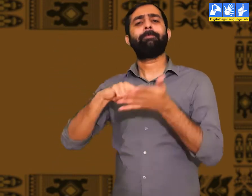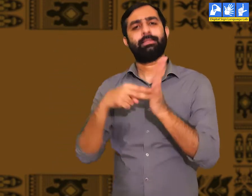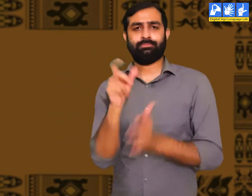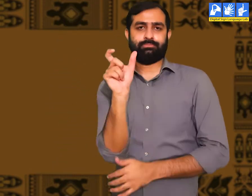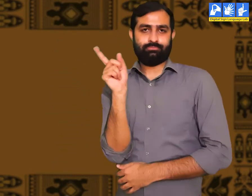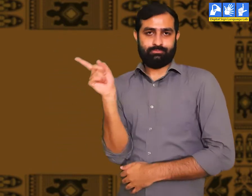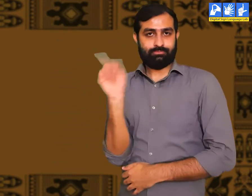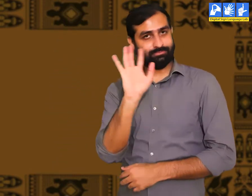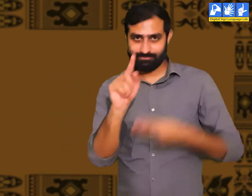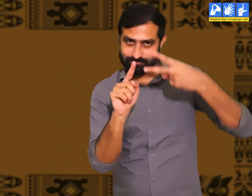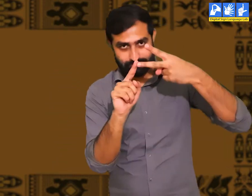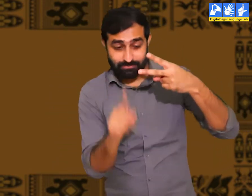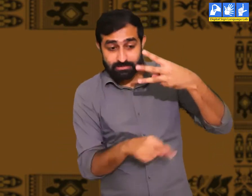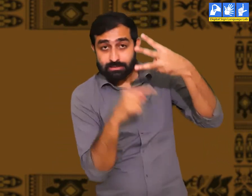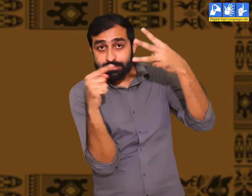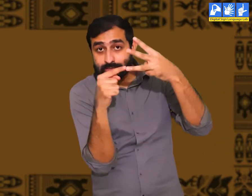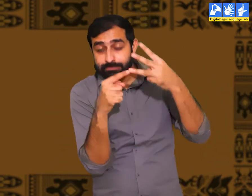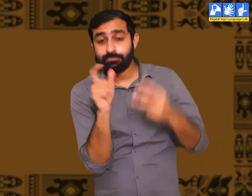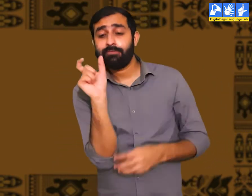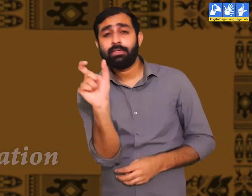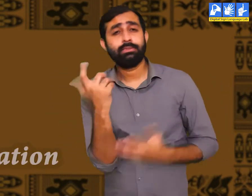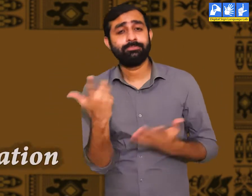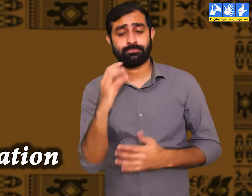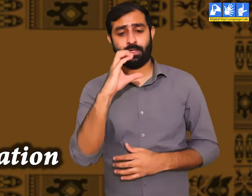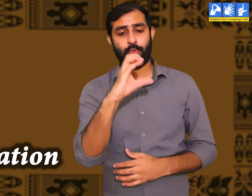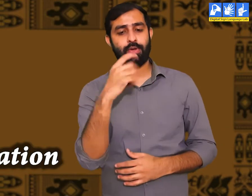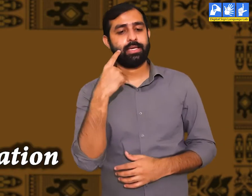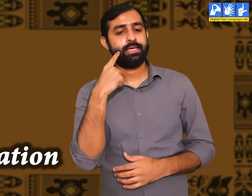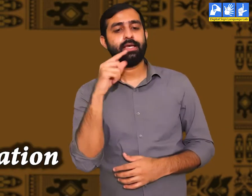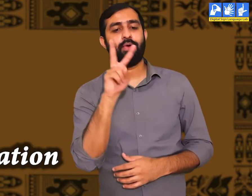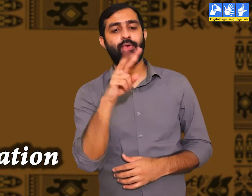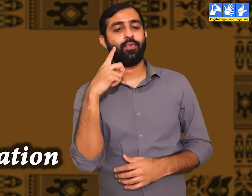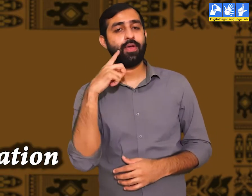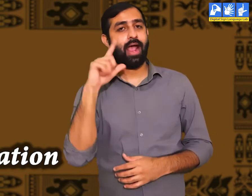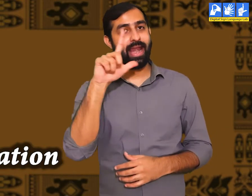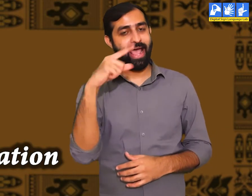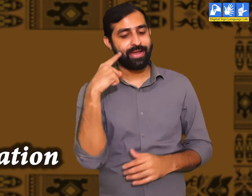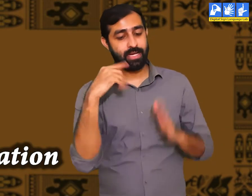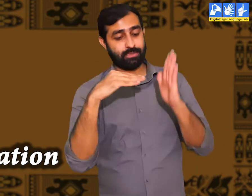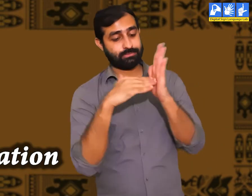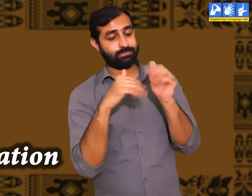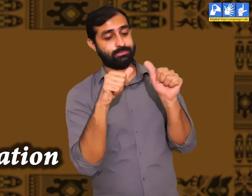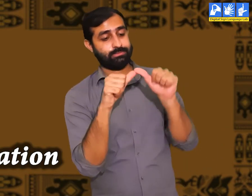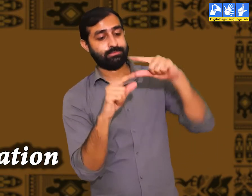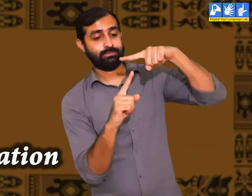ये था संस्कृति का दूसरा अर्थ। इस पाठ में एक और शब्द की बात कही गयी हैं ''Civilization''